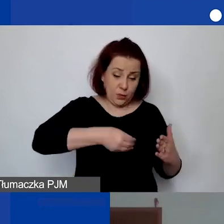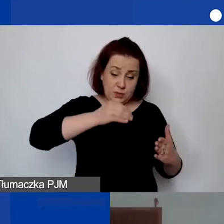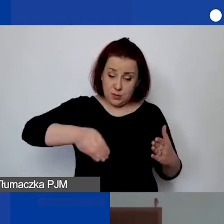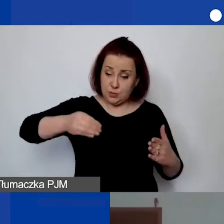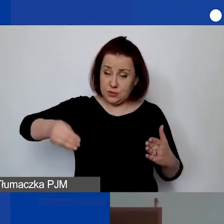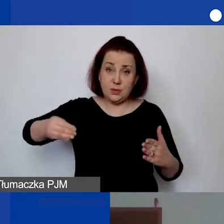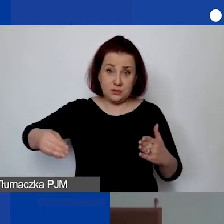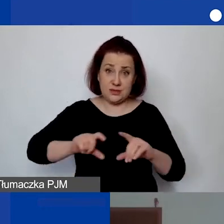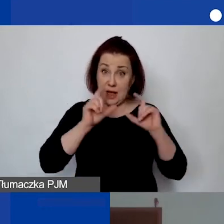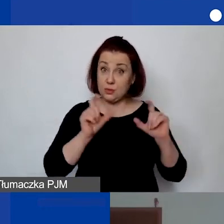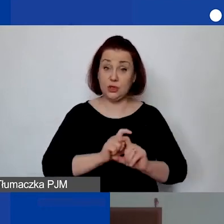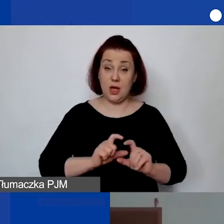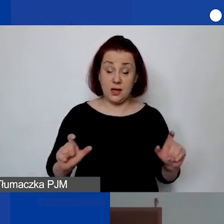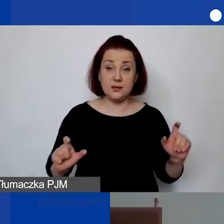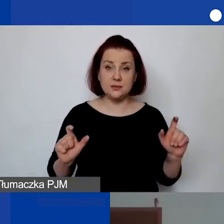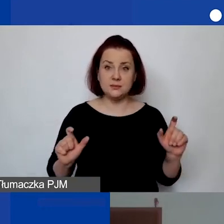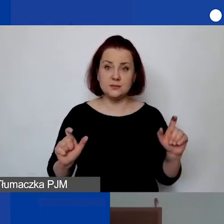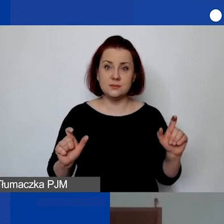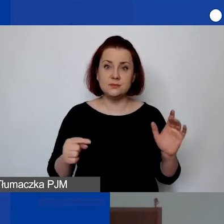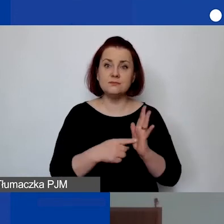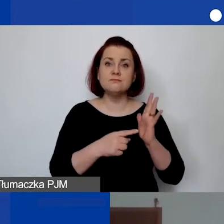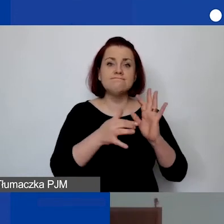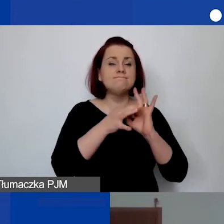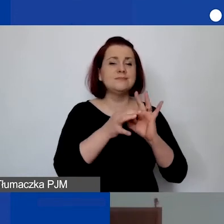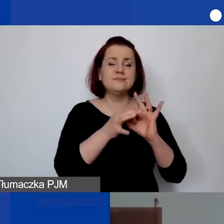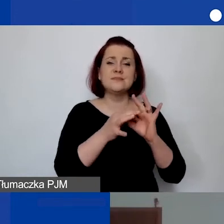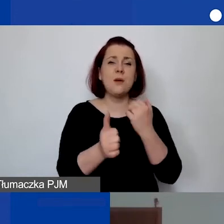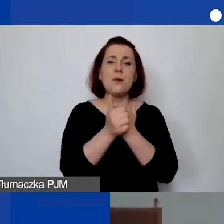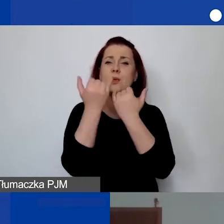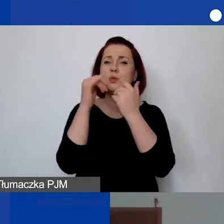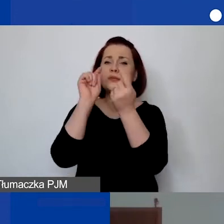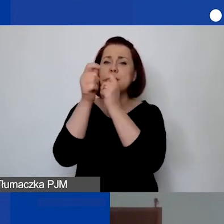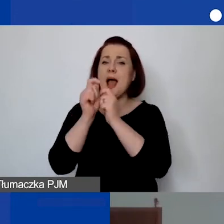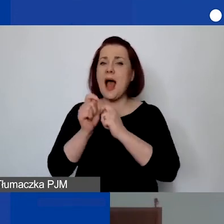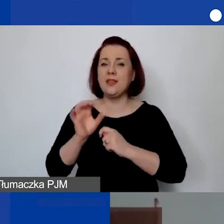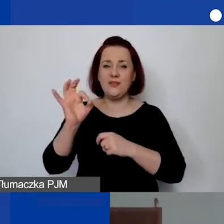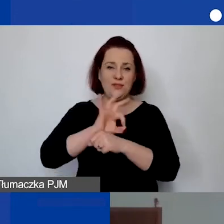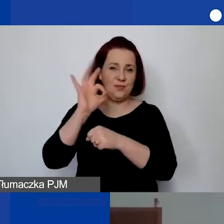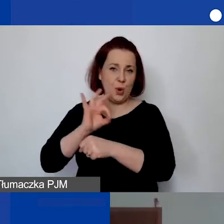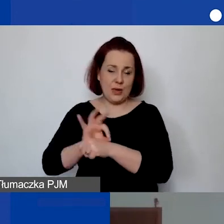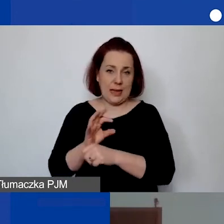W związku z tym, że wiąże się to z różnymi modyfikacjami, to stworzyłyśmy taki dokument,